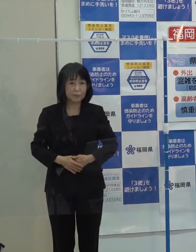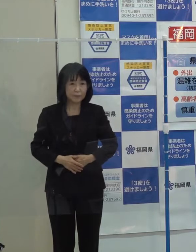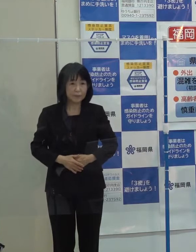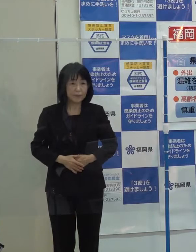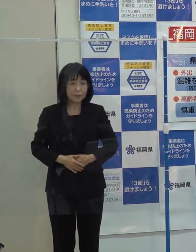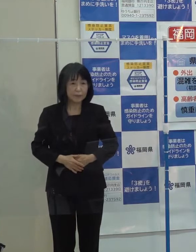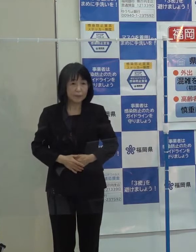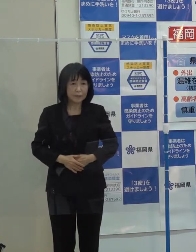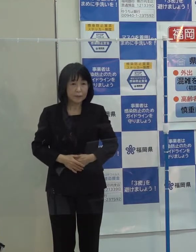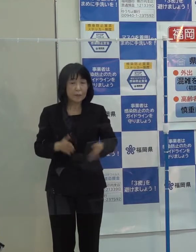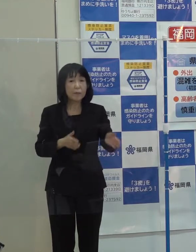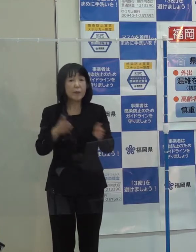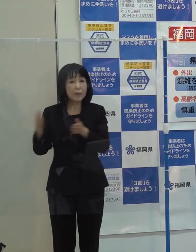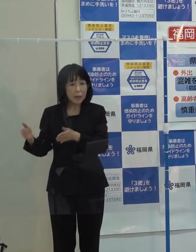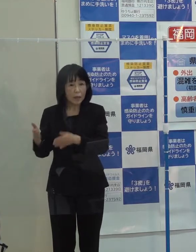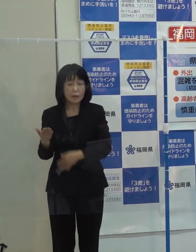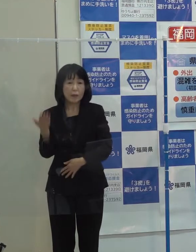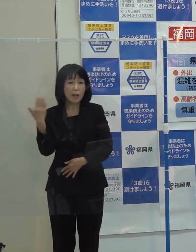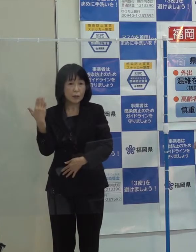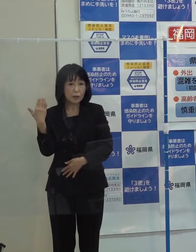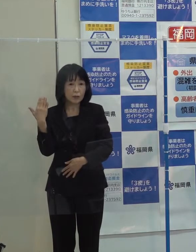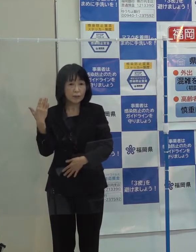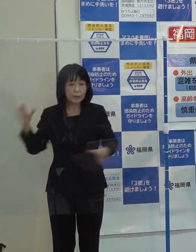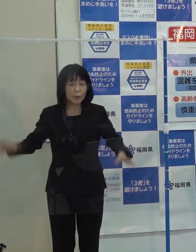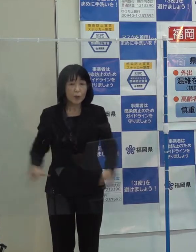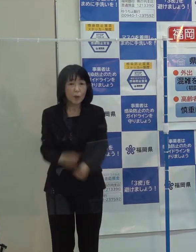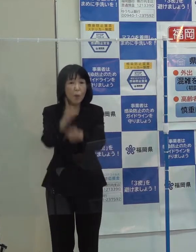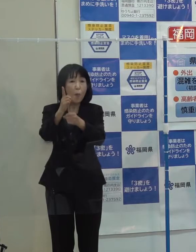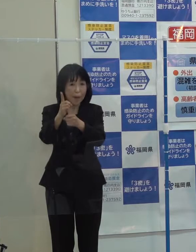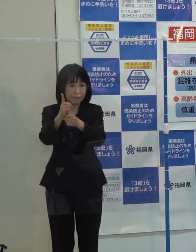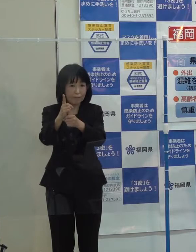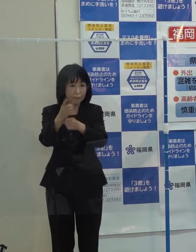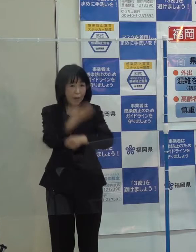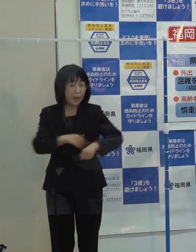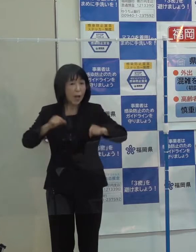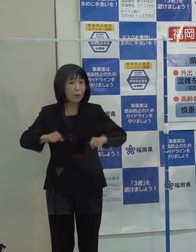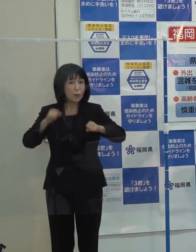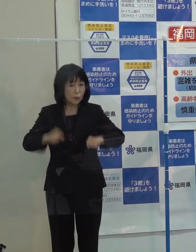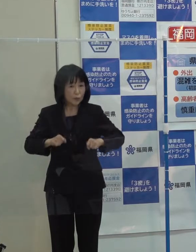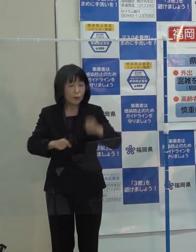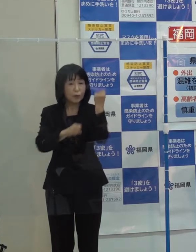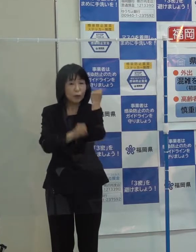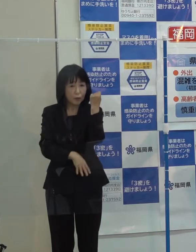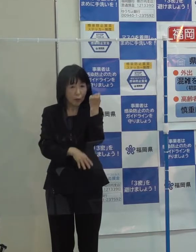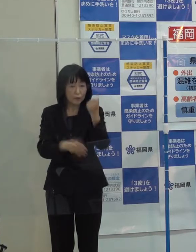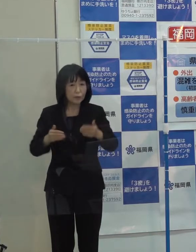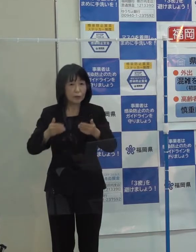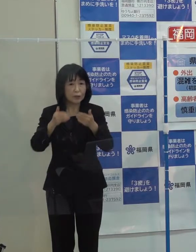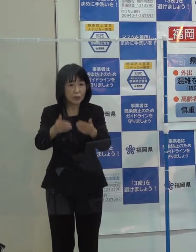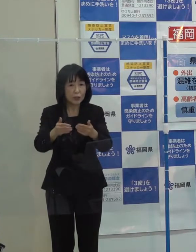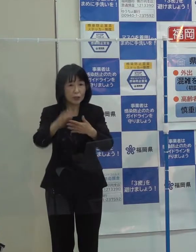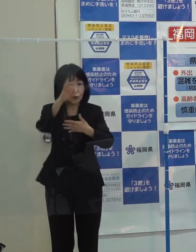また 先日 ワンヘルス推進基本条例が制定されました